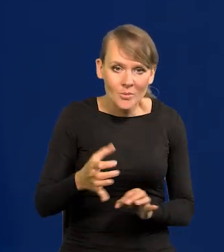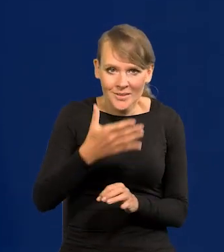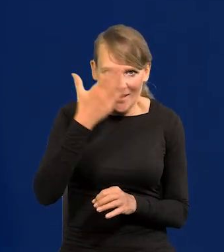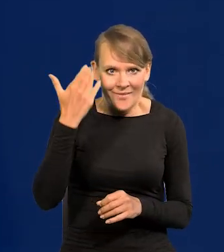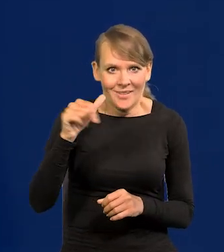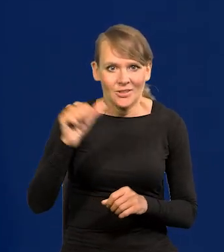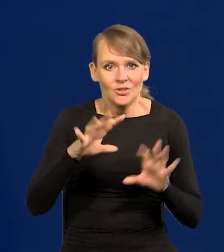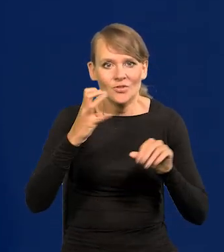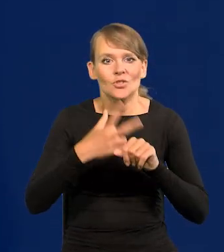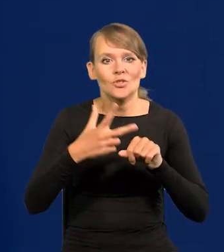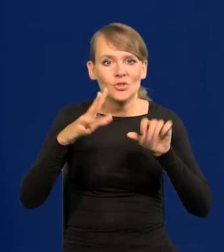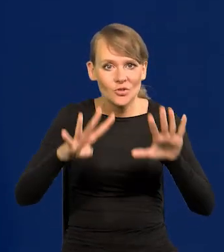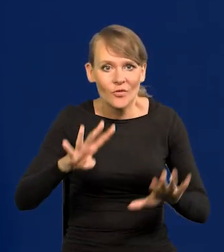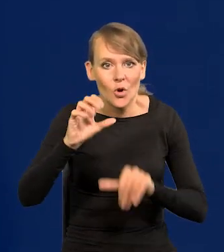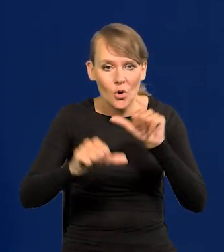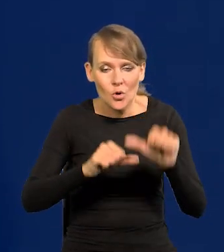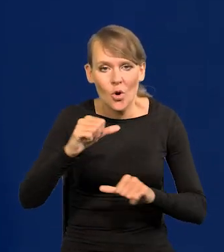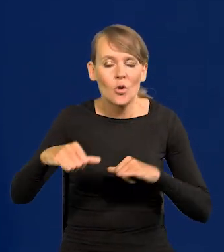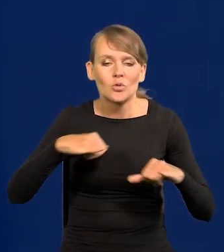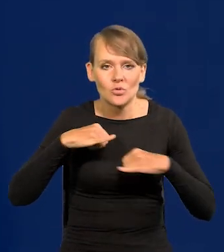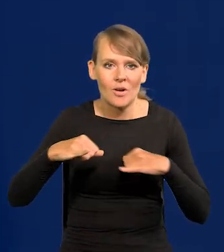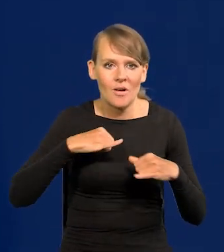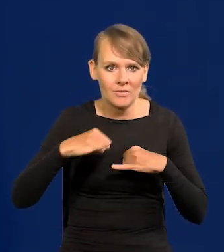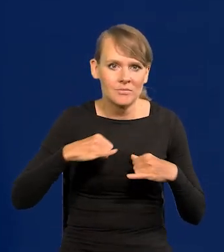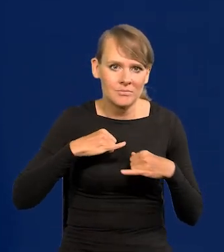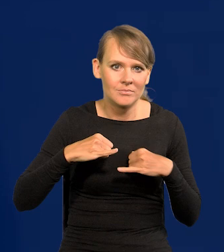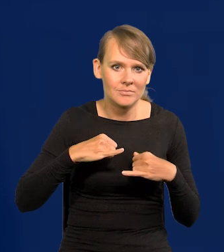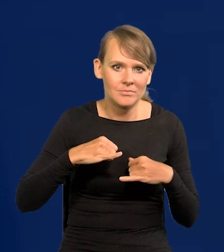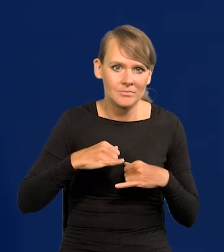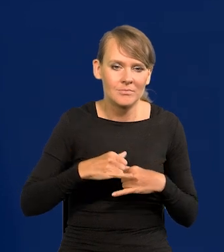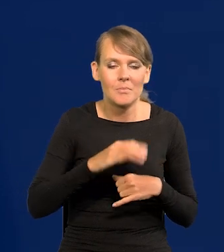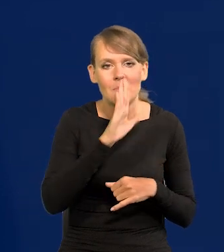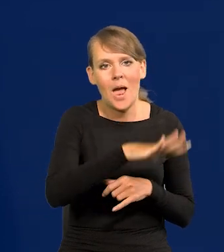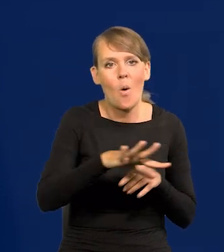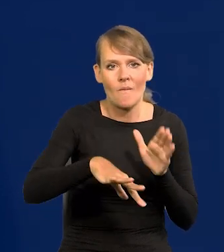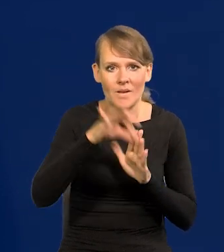W 39 roku rząd miał do wyboru